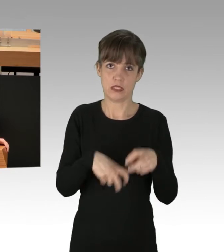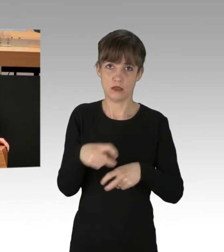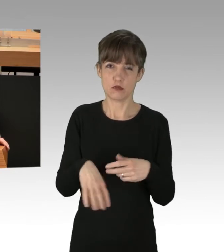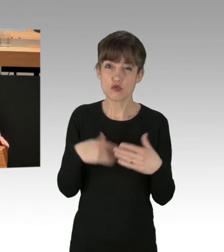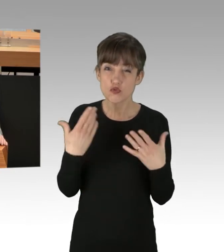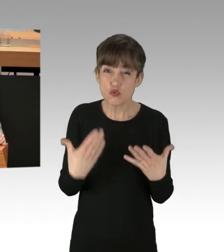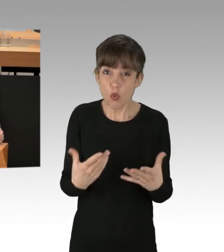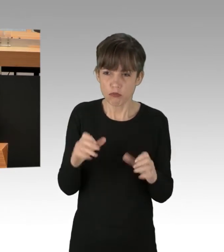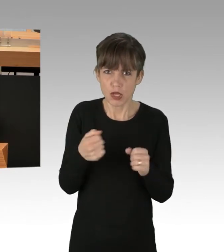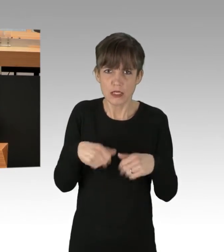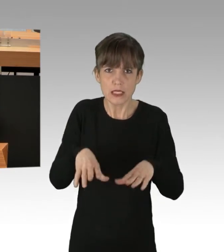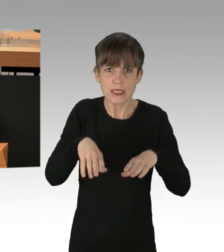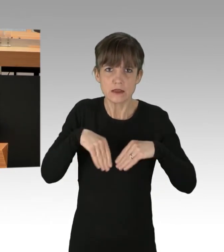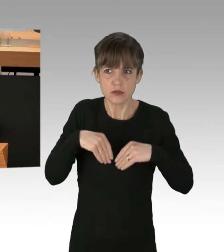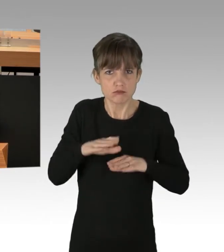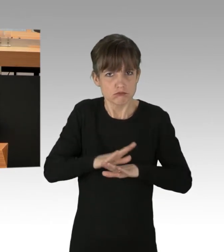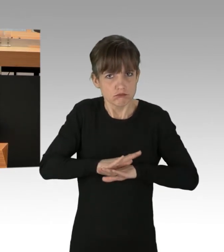oder auch nur hinnehmbar, meine Damen und Herren.